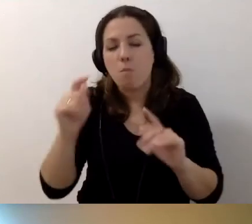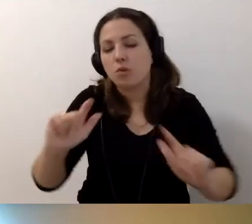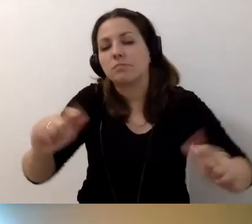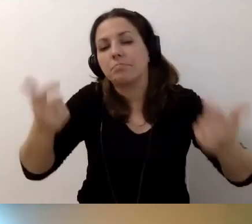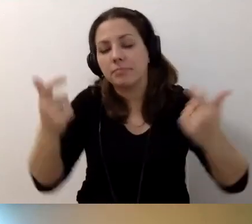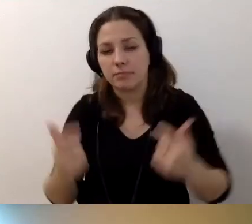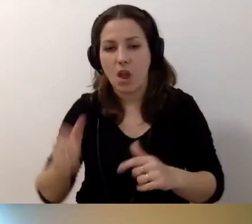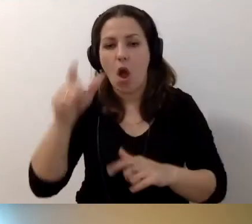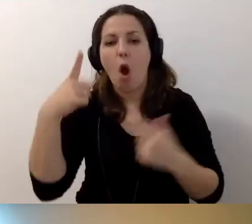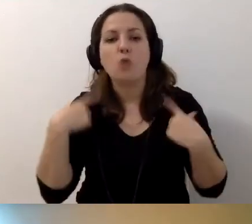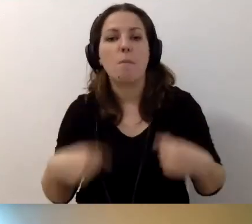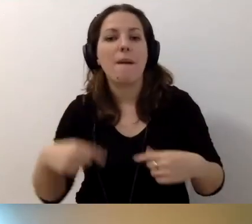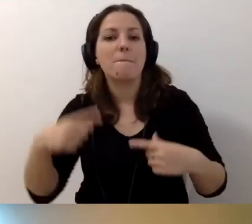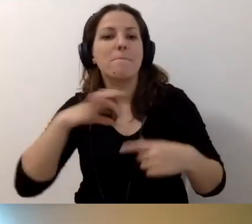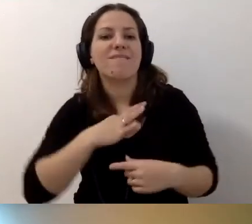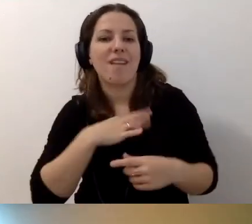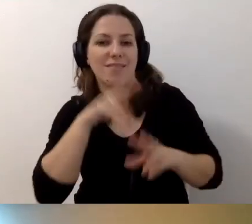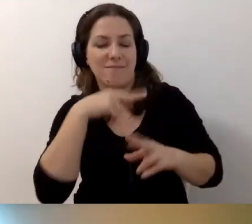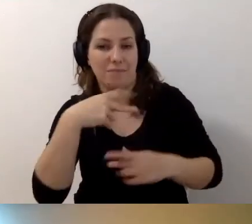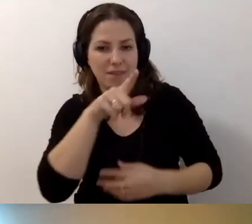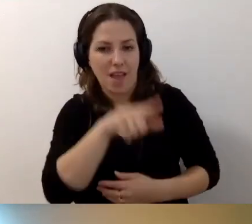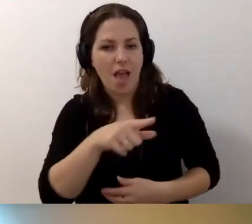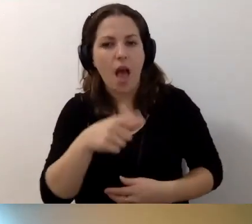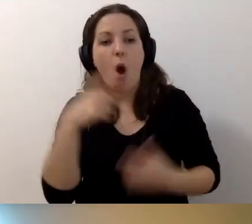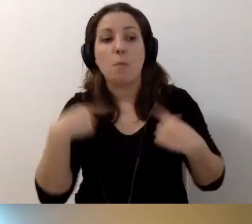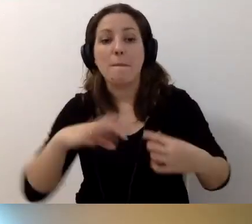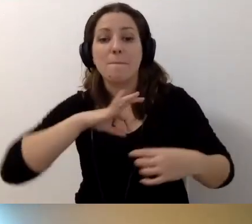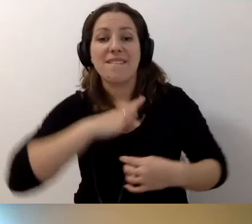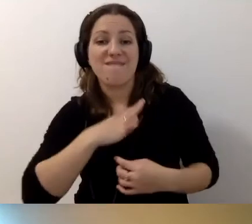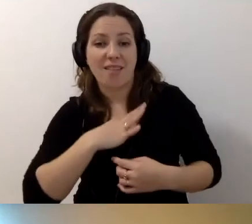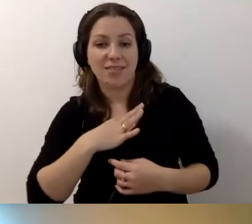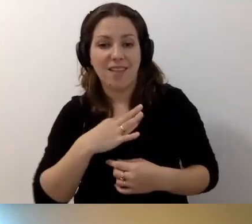od osoby prywatnej. Osoby prywatne nie są zobligowane...